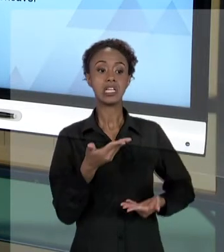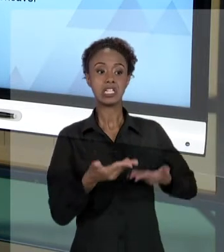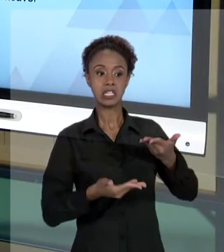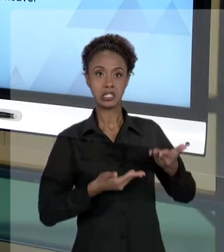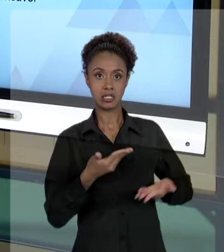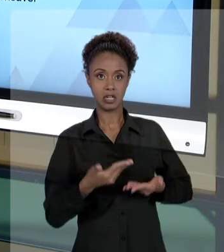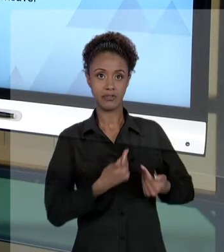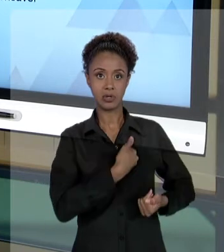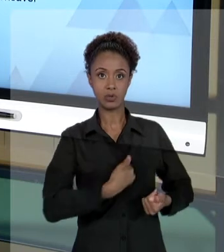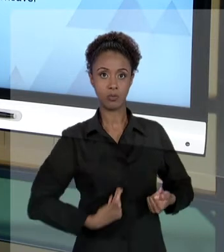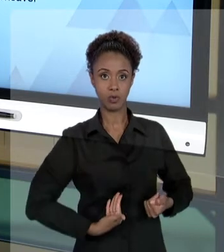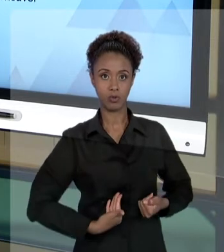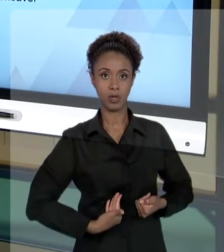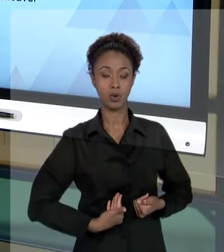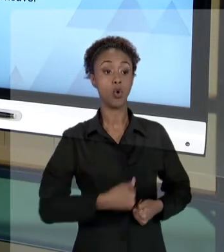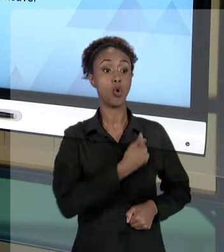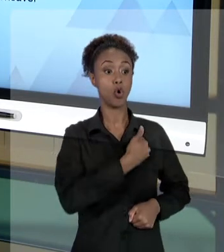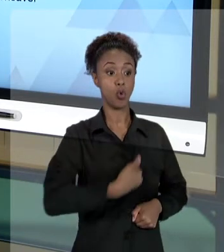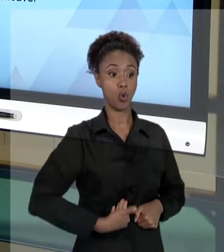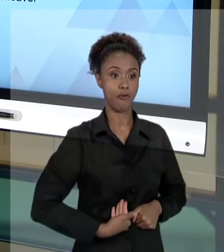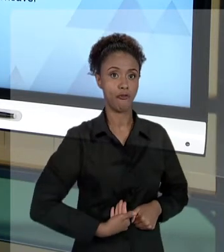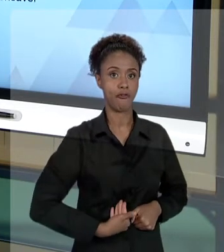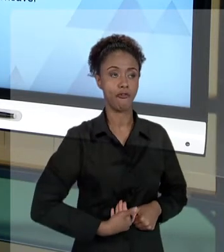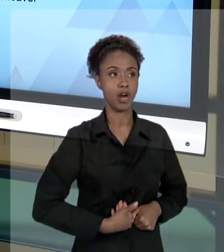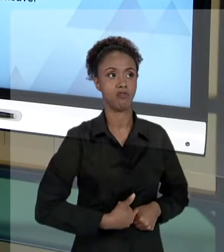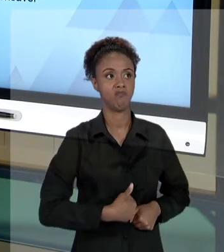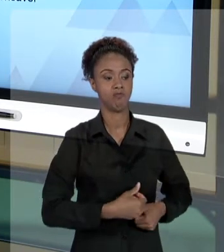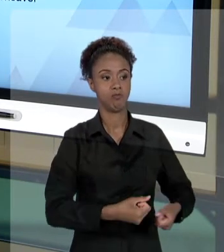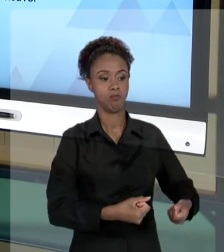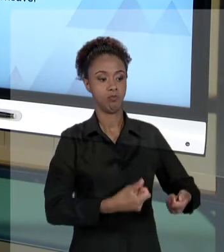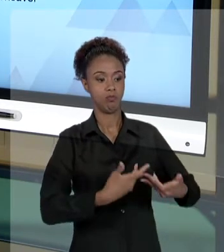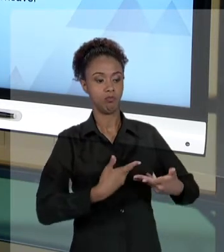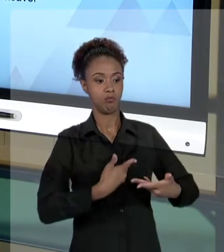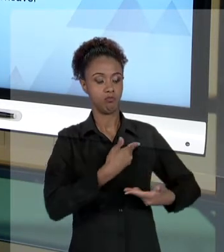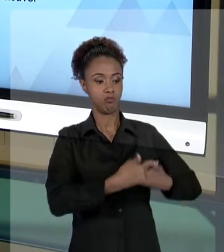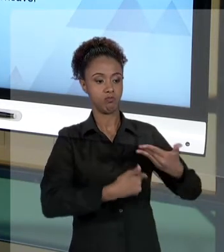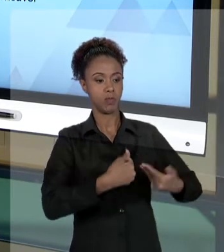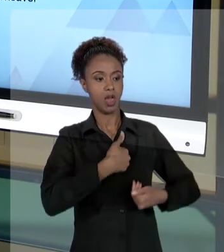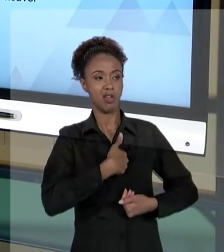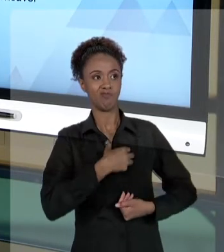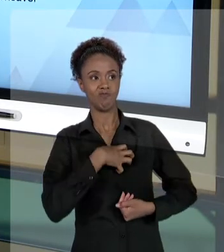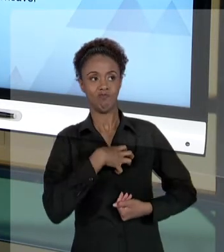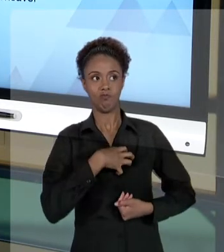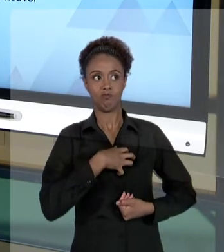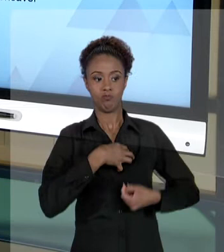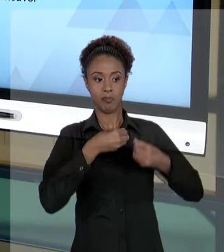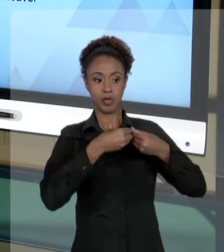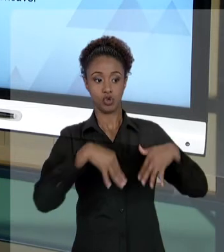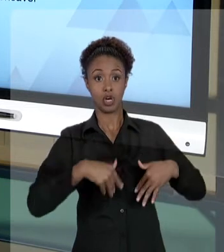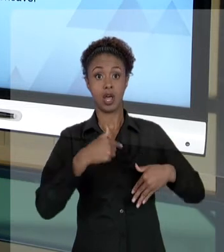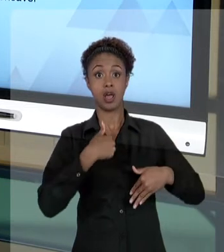AÇÃO DO ESTADO, EU POSSO PROCESSAR O ESTADO. SEU EU PROCESSAR O ESTADO E O ESTADO - NA JUSTIÇA -